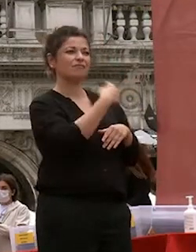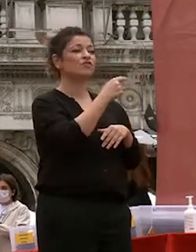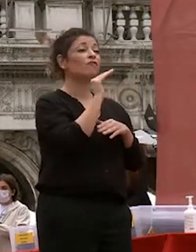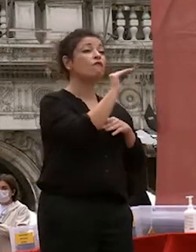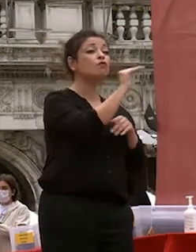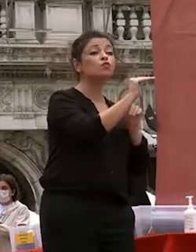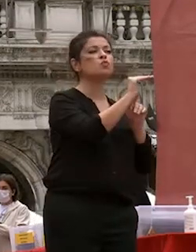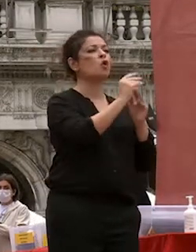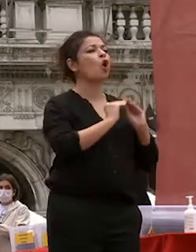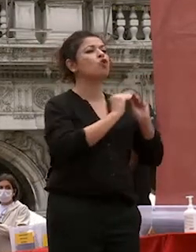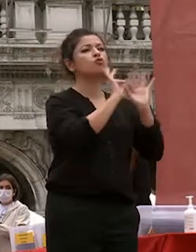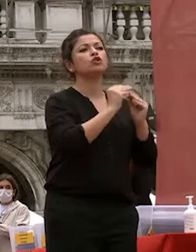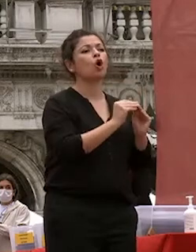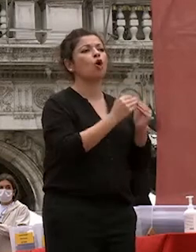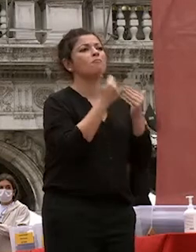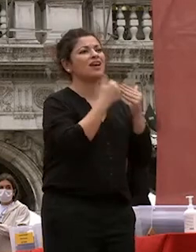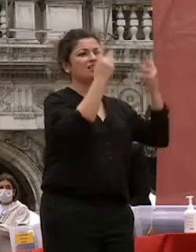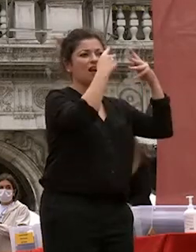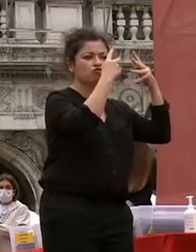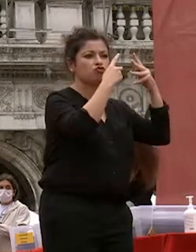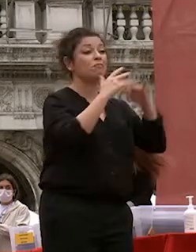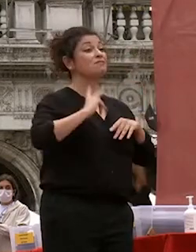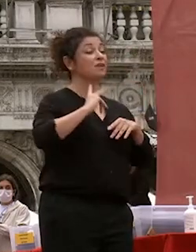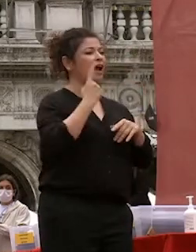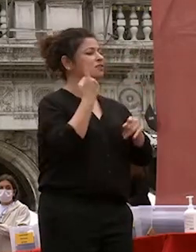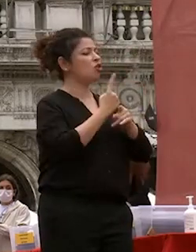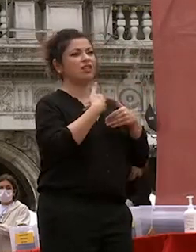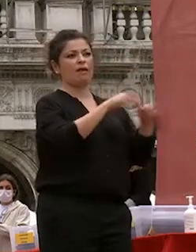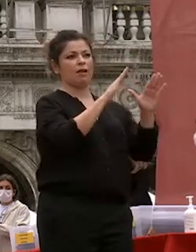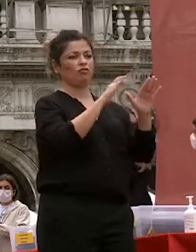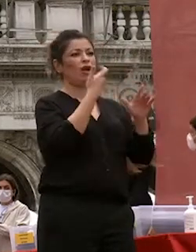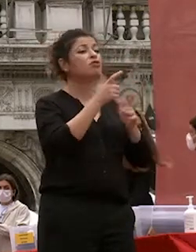speranza non va mai abbandonata perché la soluzione più efficace si può trovare